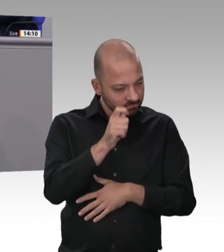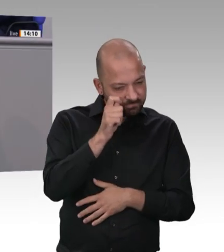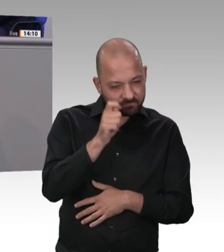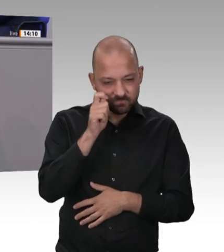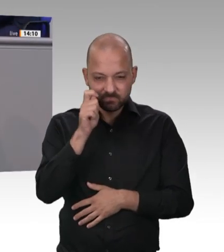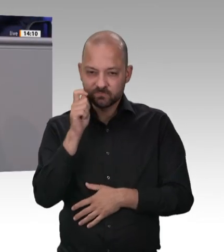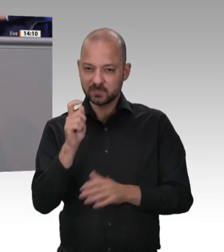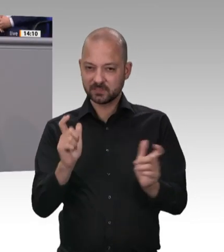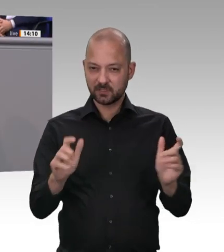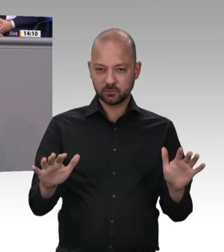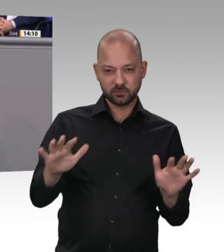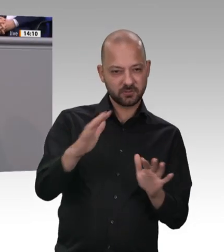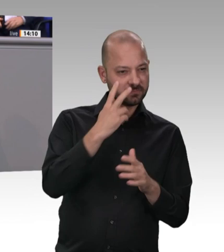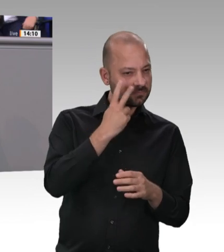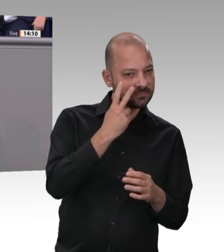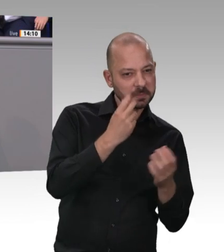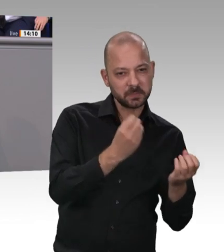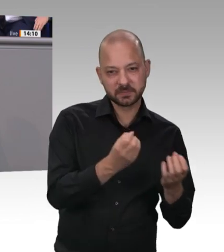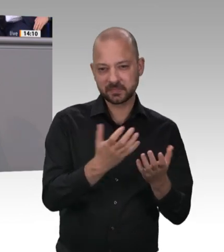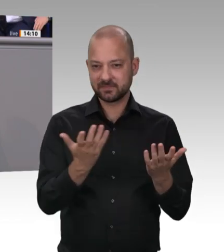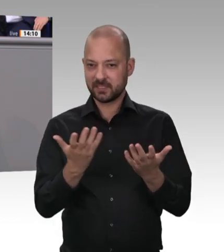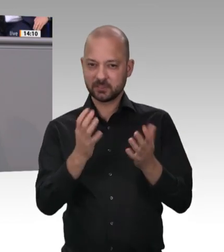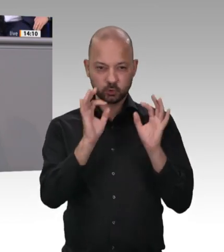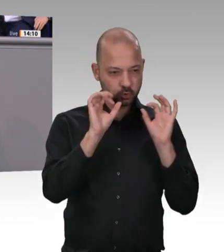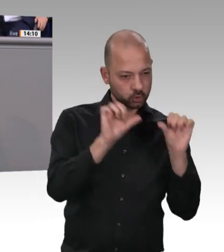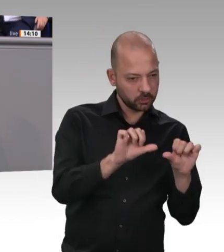was in der Fleischindustrie los ist. Es ist ja nicht so, dass es in der Politik